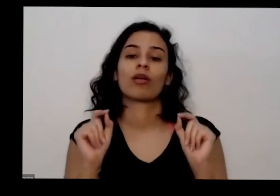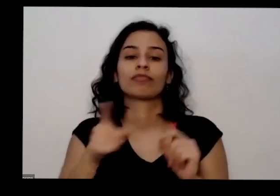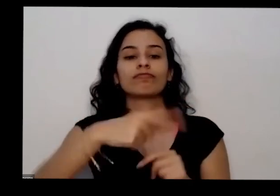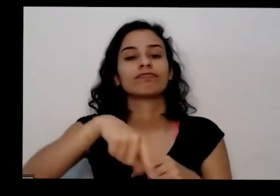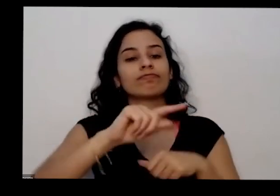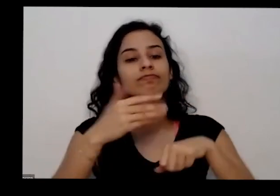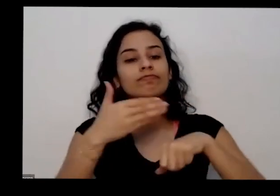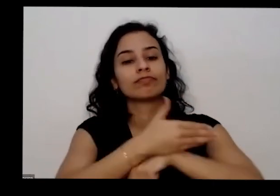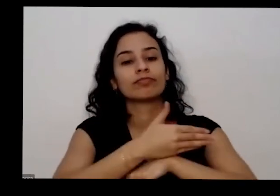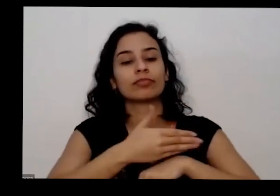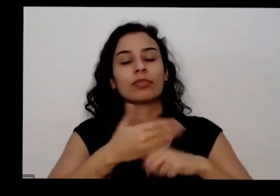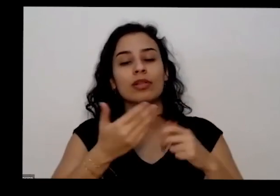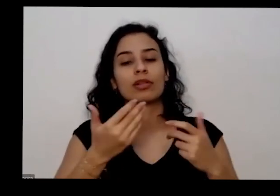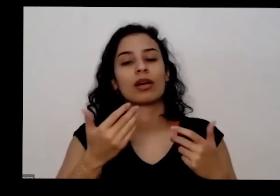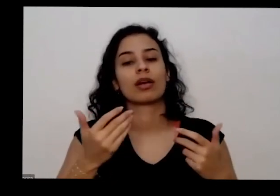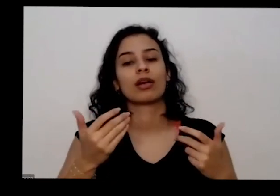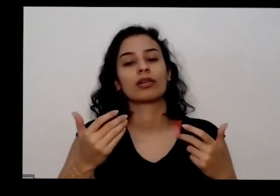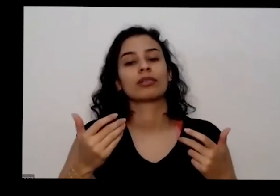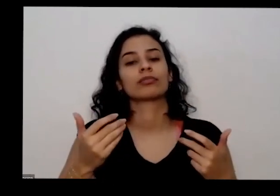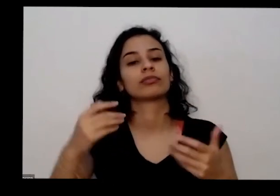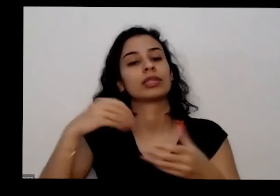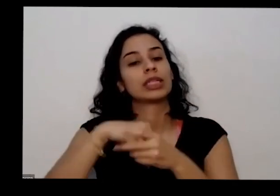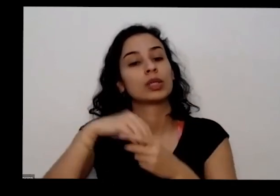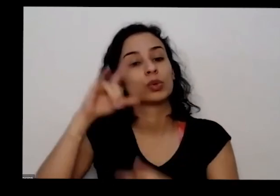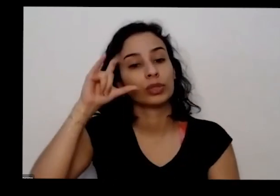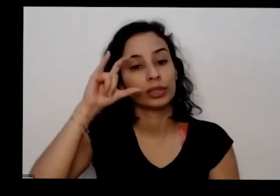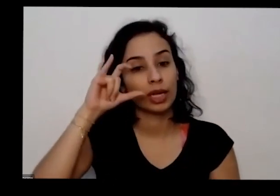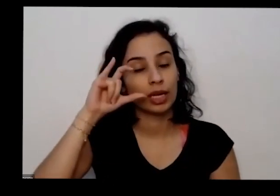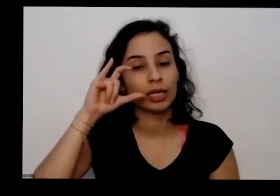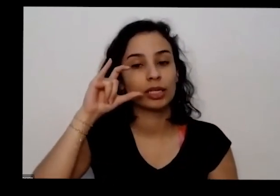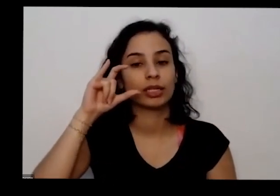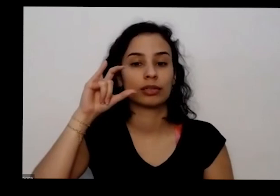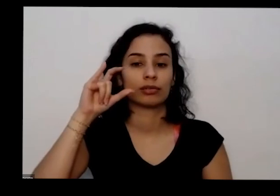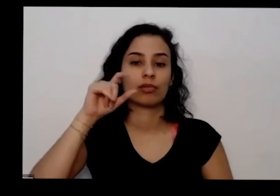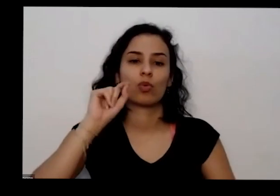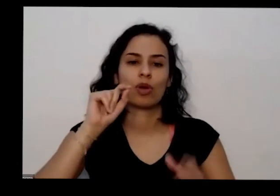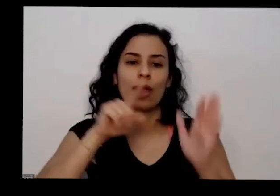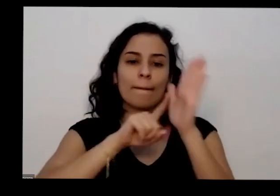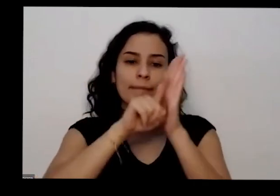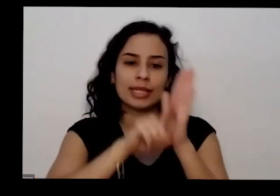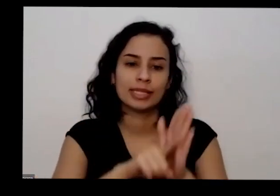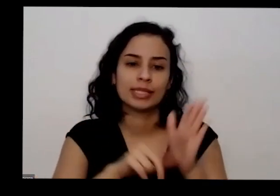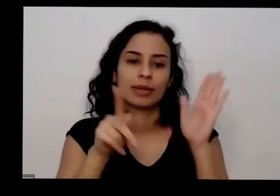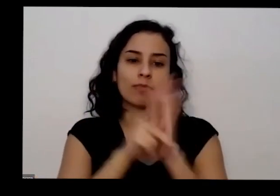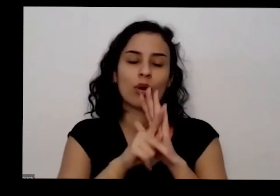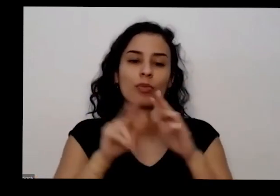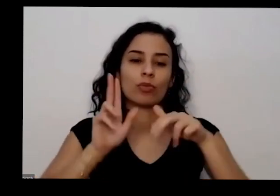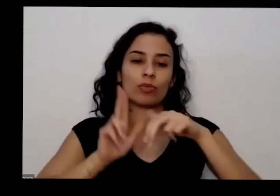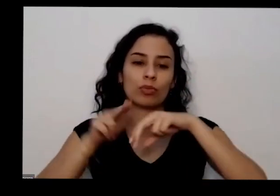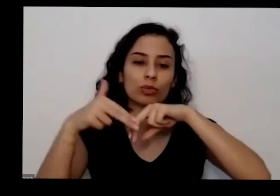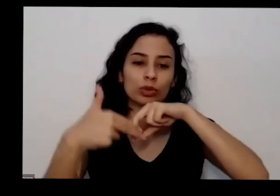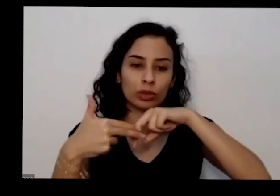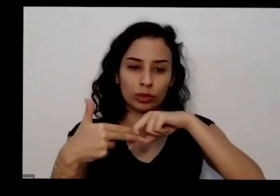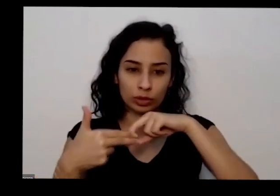rolando no Instagram que vem da pesquisa no Acervo do Museu Nacional e aí a gente pesquisa no lugar